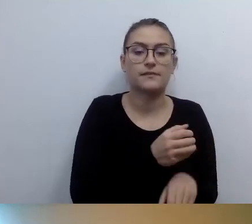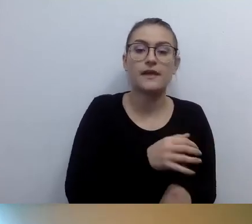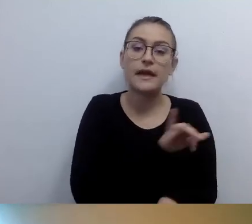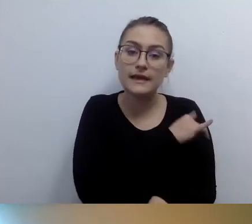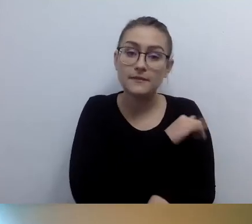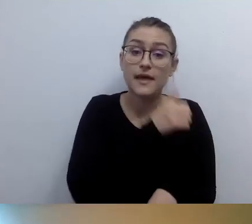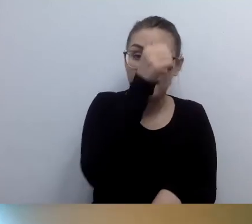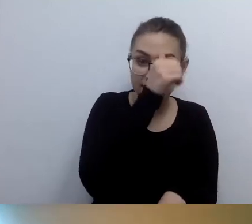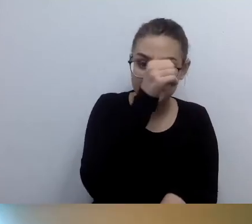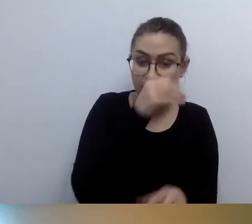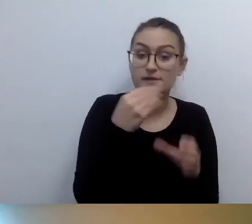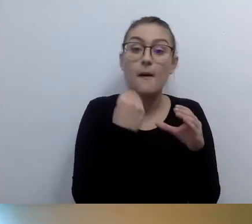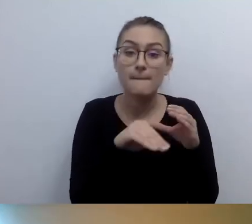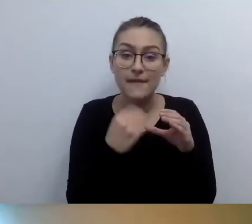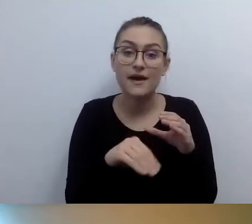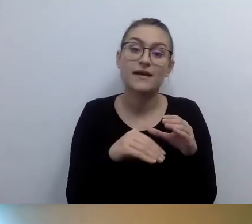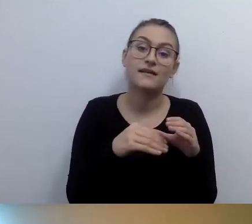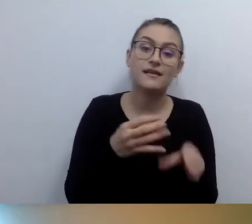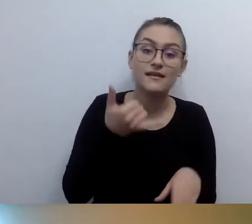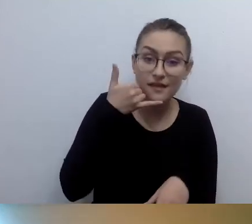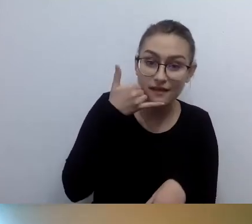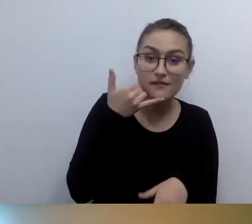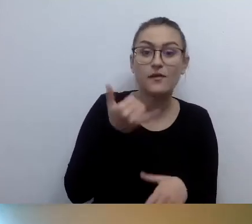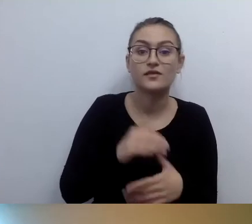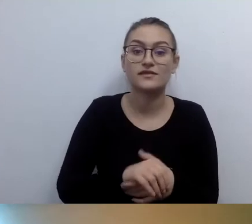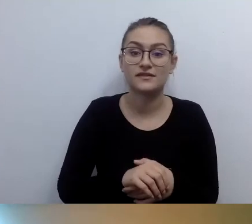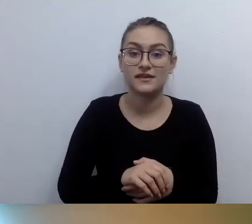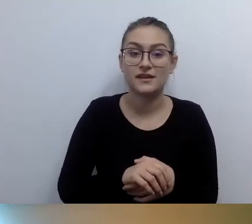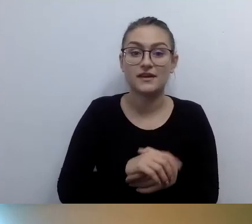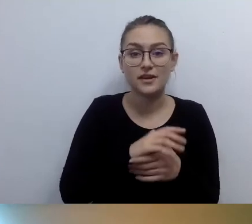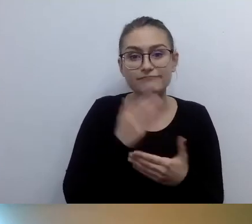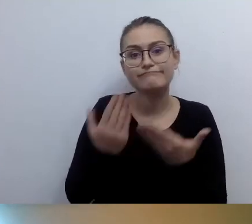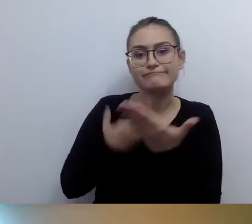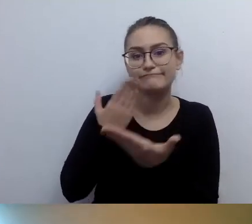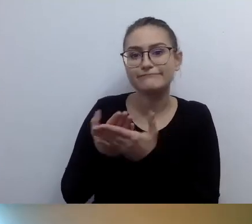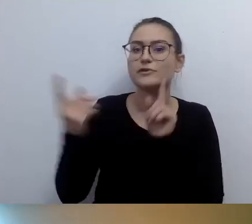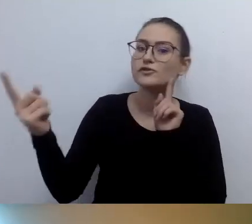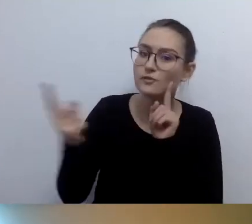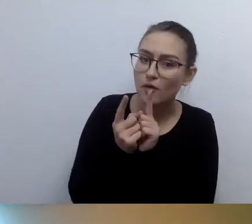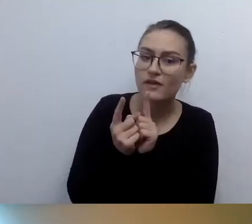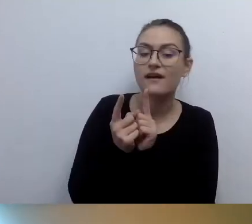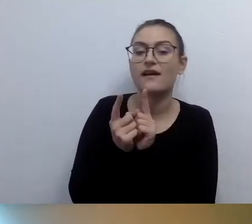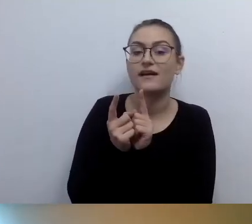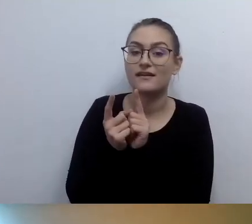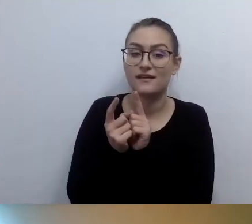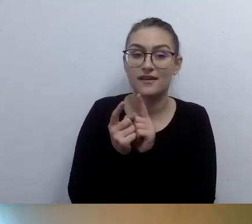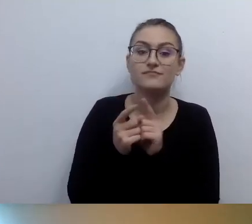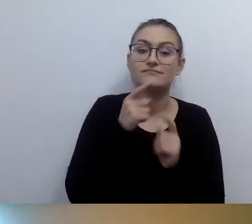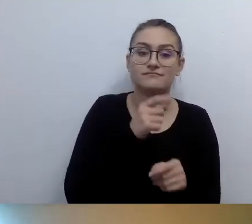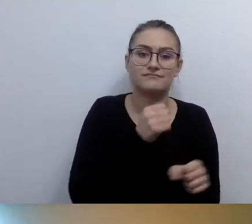Odpowiemy na państwa potrzeby i zaproponujemy spotkanie. Nasz pracownik, nasza pracownica wyjdą do państwa.